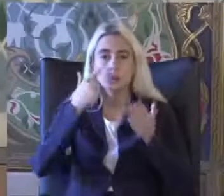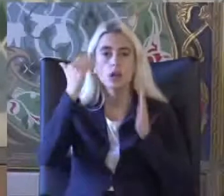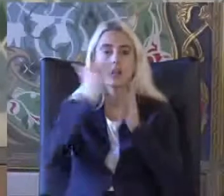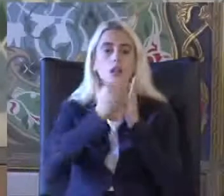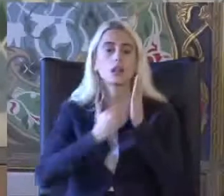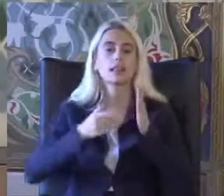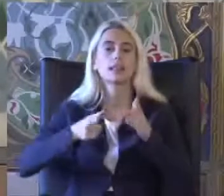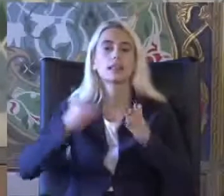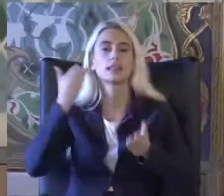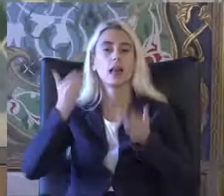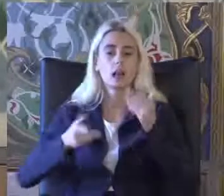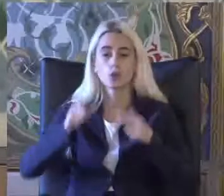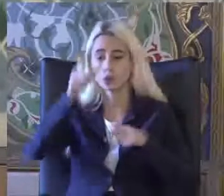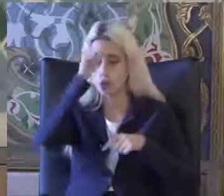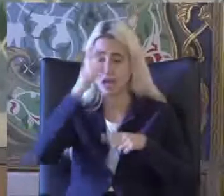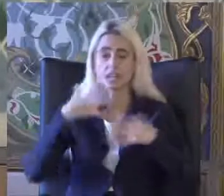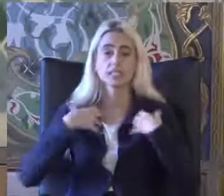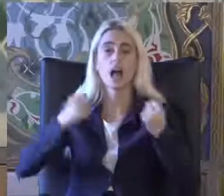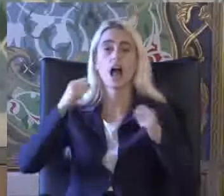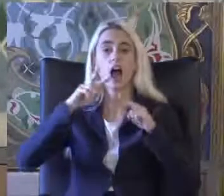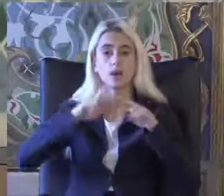Türkiye sağlık araştırması 2011